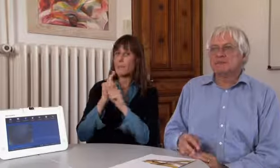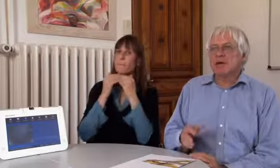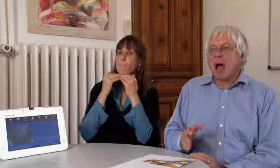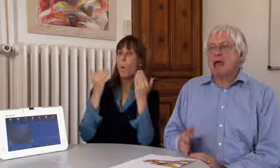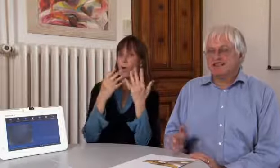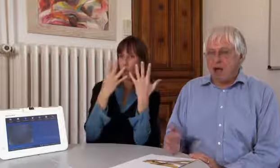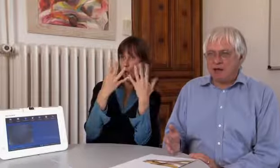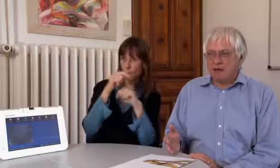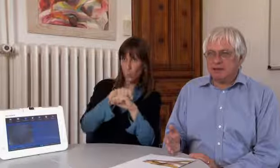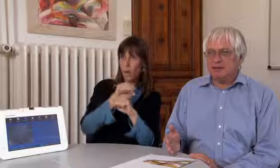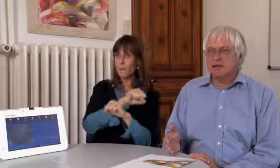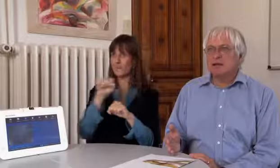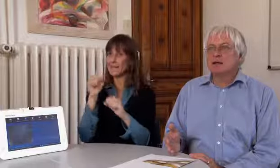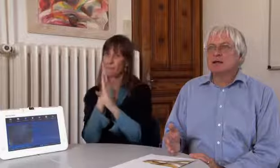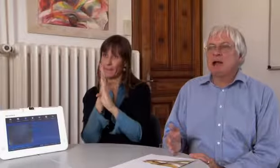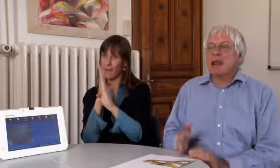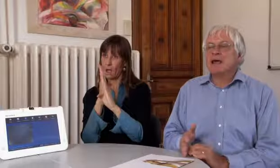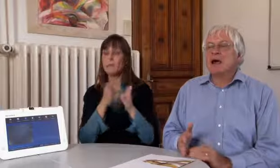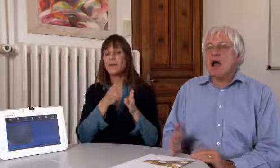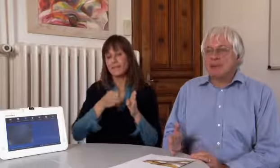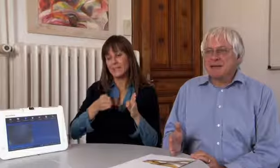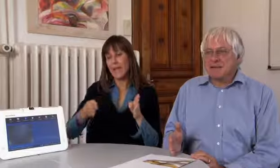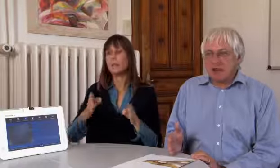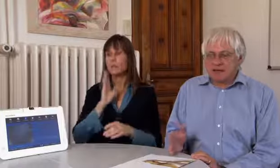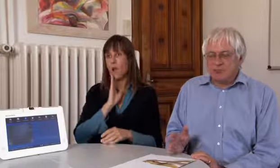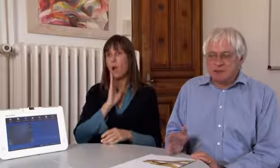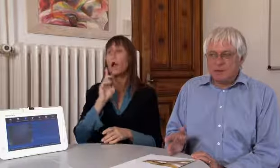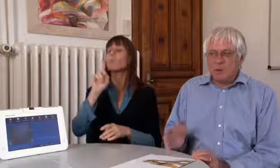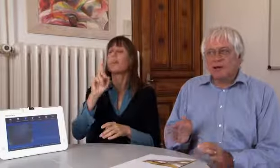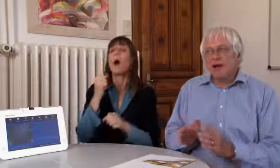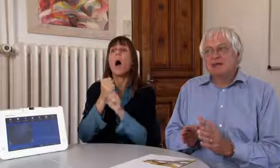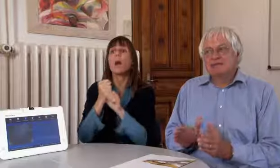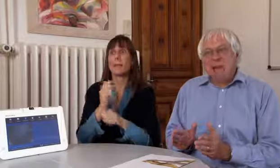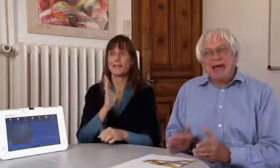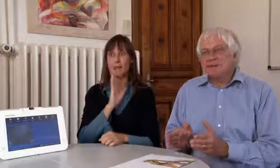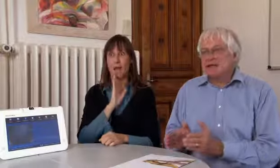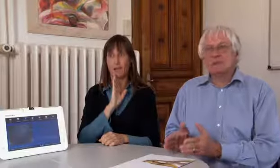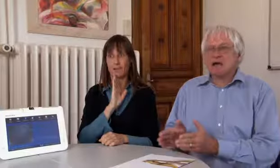von morgens neun Uhr bis am Mittag, alle Tage, alle Arbeitstage,